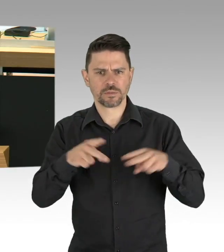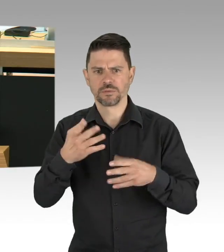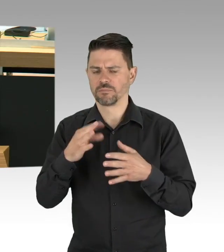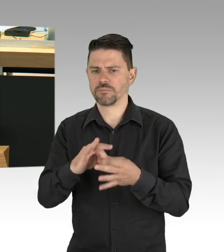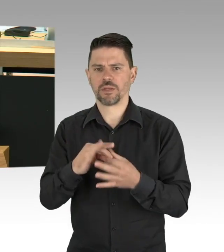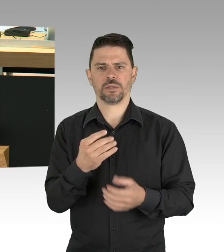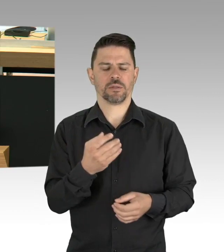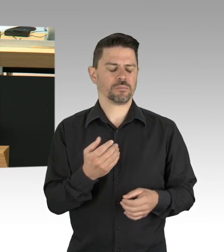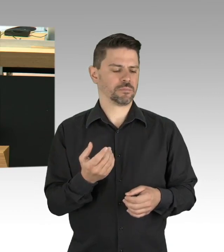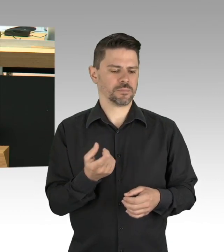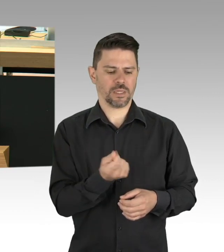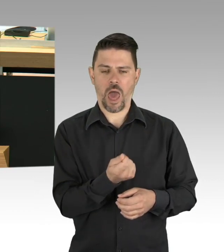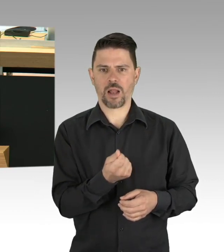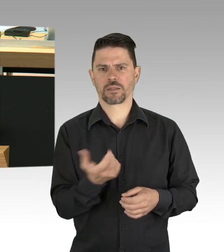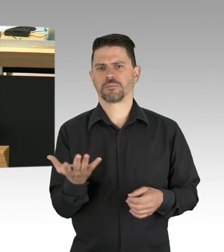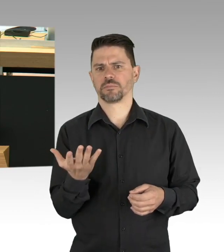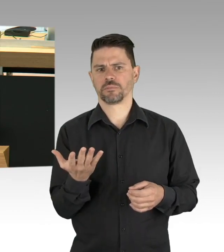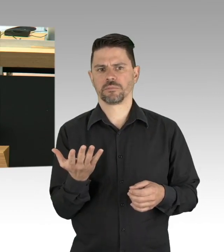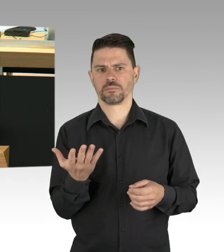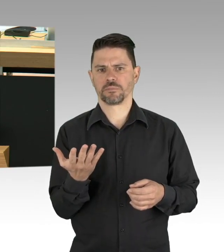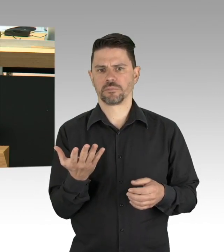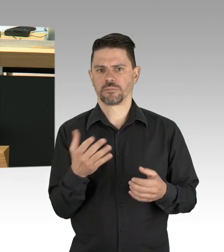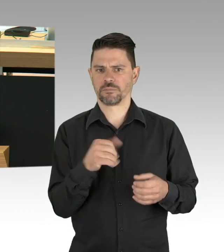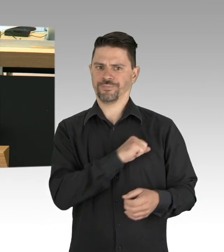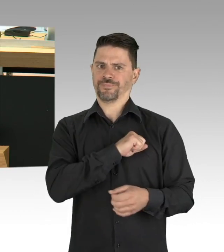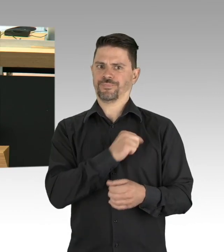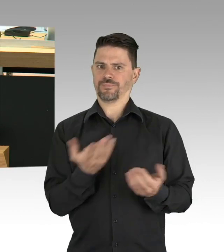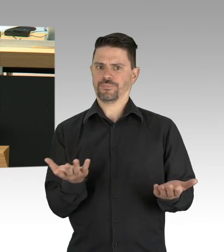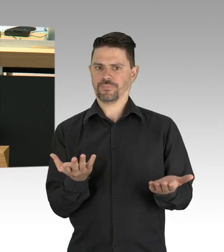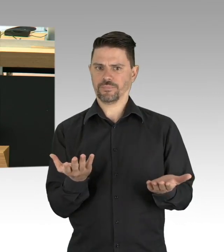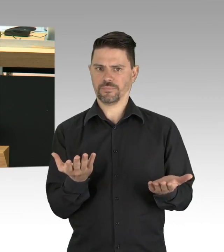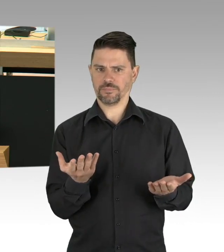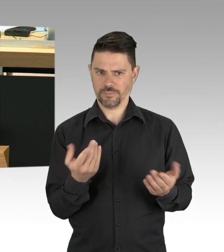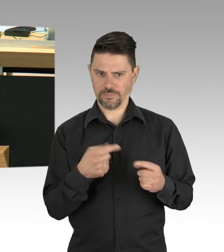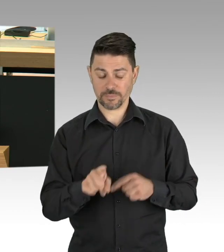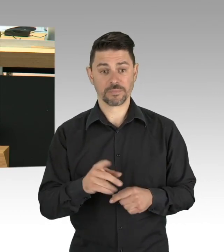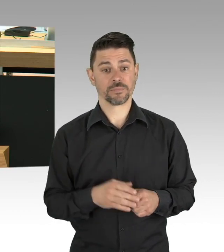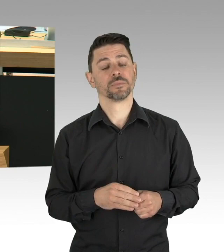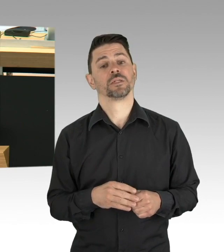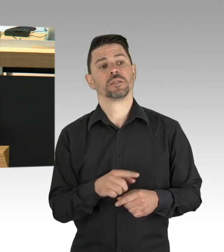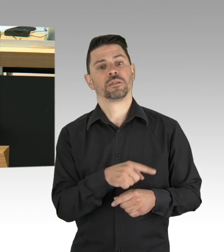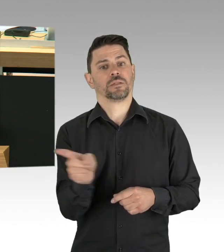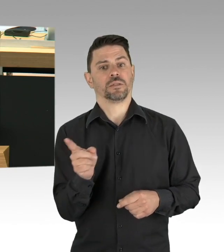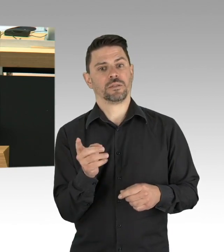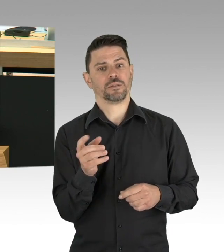schützen Sie sie vor dem wirtschaftlichen Exitus, das fordern wir, nicht mehr, aber eben auch nicht weniger. Vielen Dank.